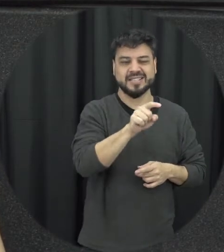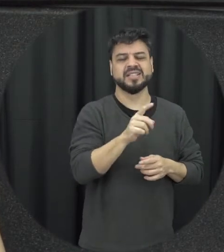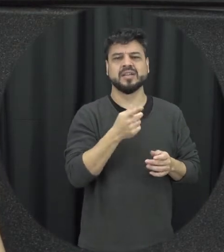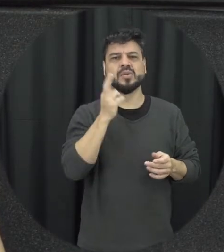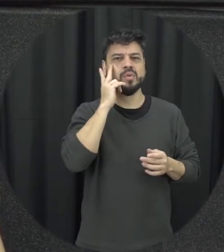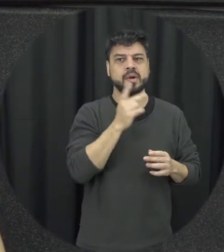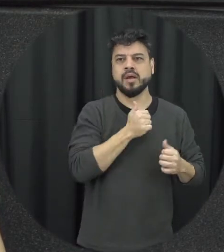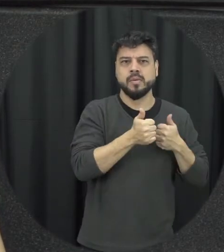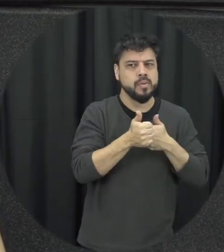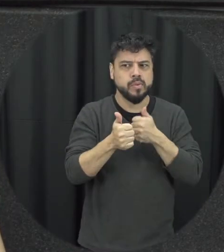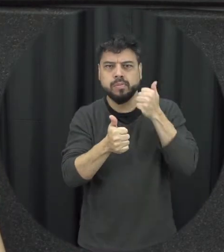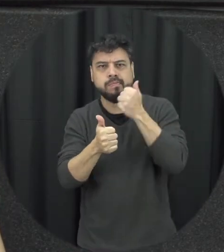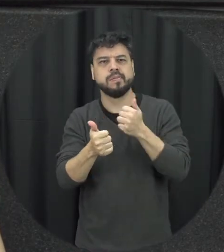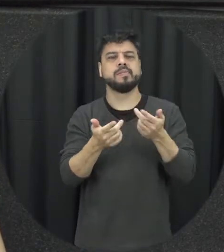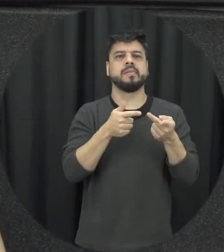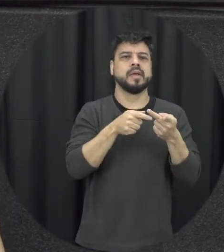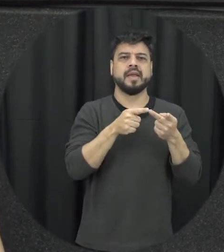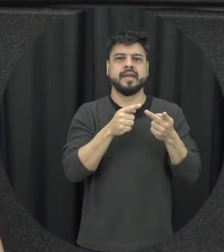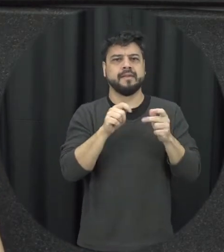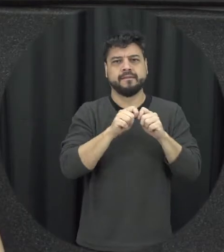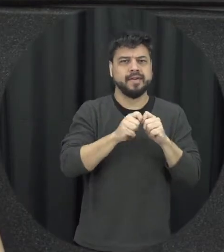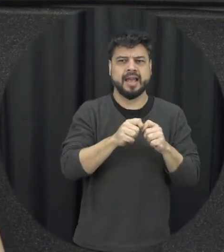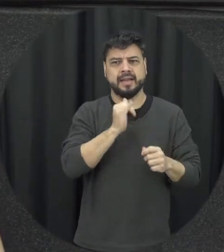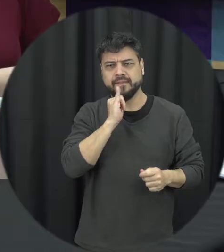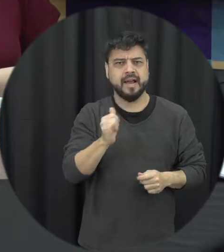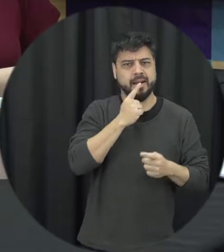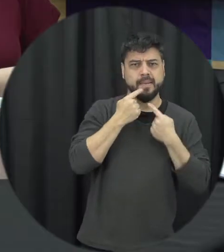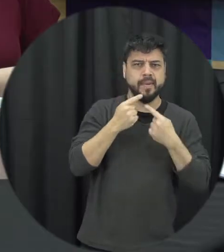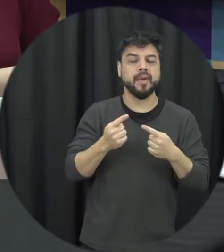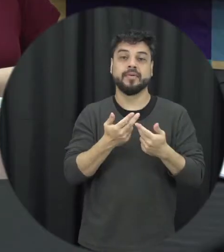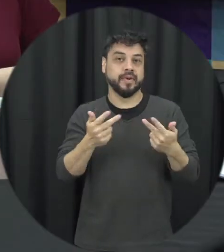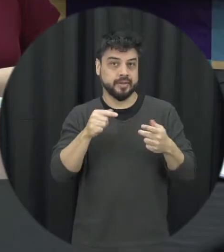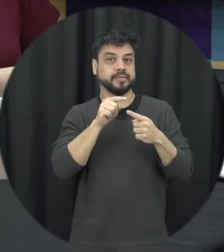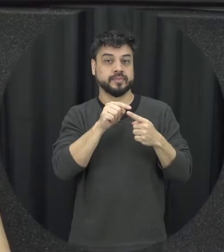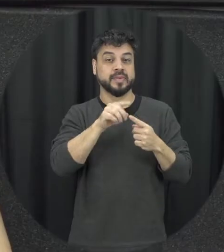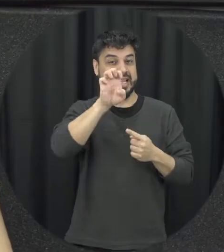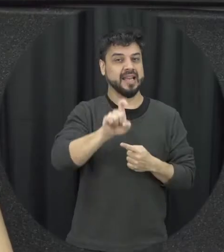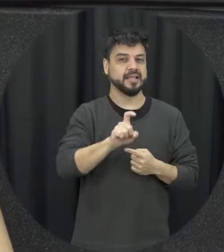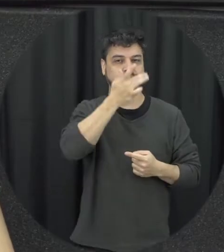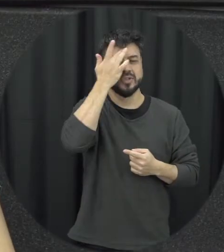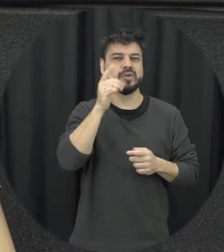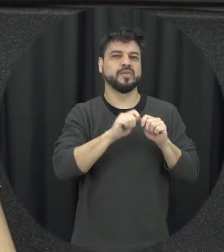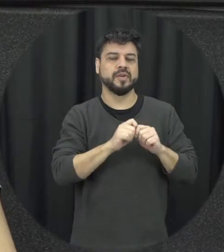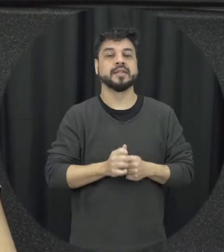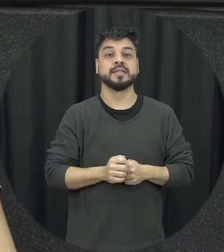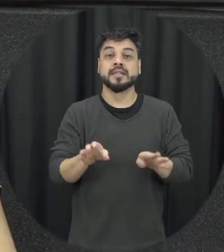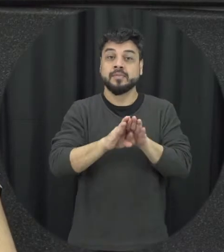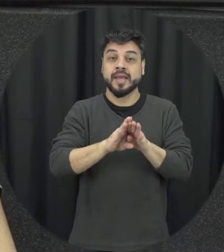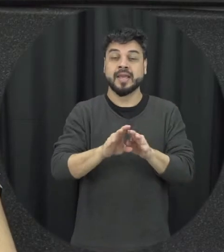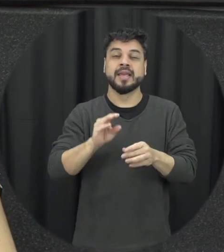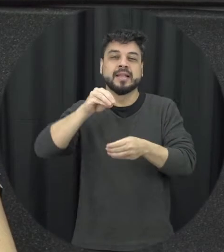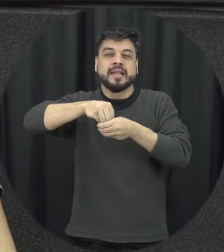perseguição por ex-companheiros a gente coloca também que é intrafamiliar e a doméstica mas